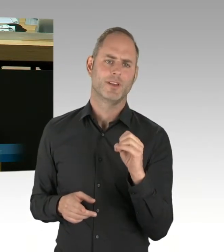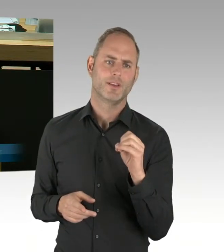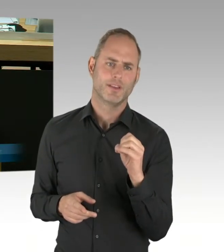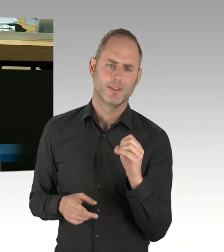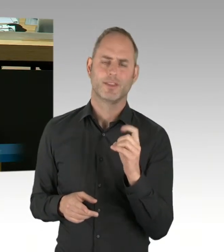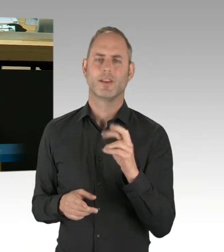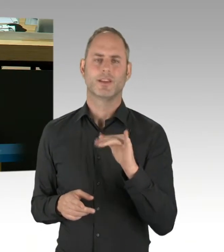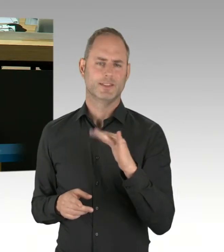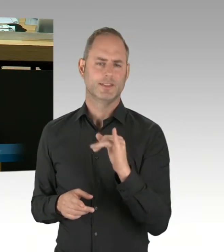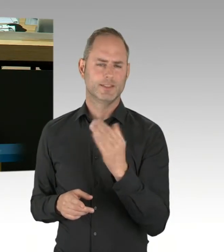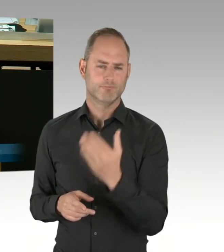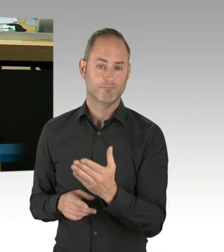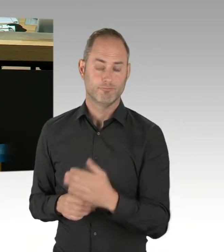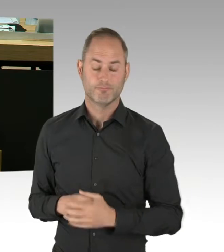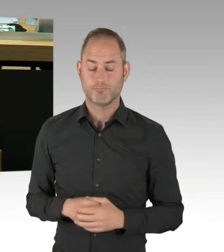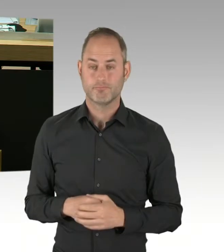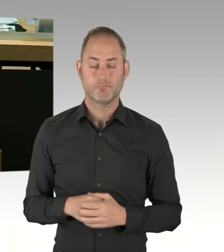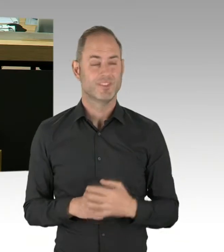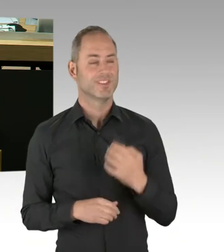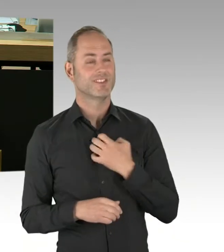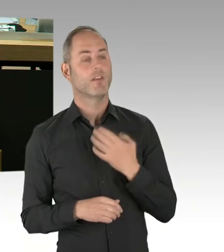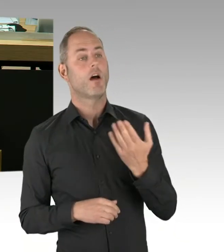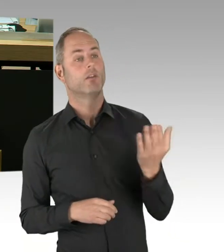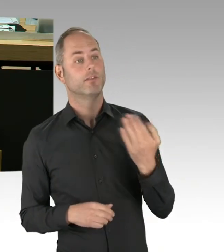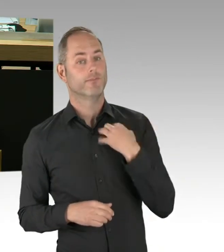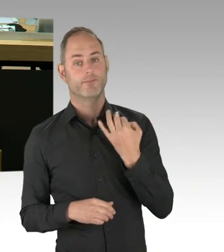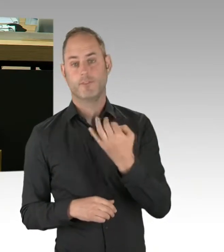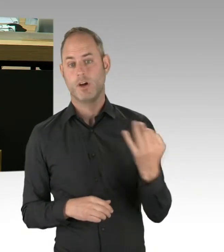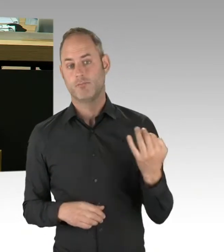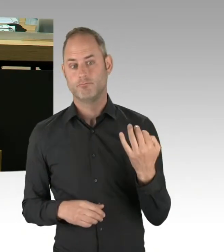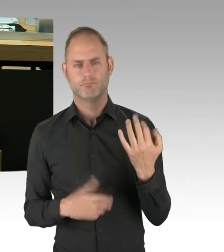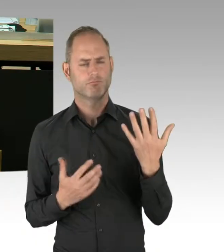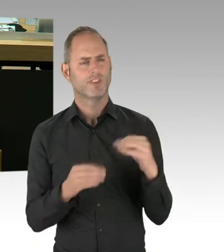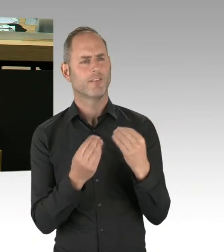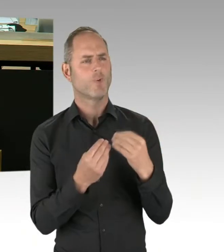der beim Bau des Terminals des Flughafens Berlin-Brandenburg Willy Brandt fehlerhaft verwendeten